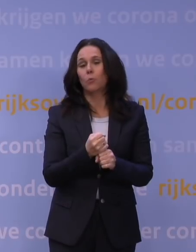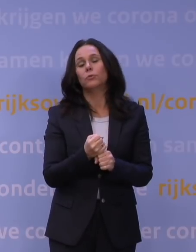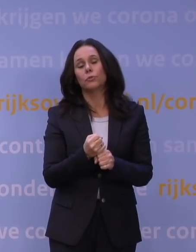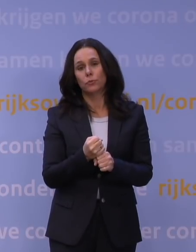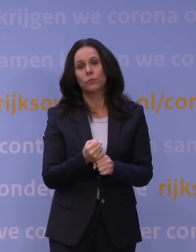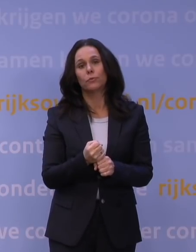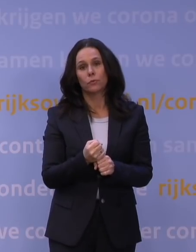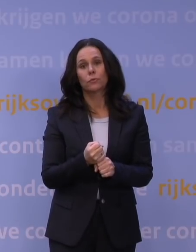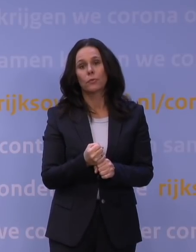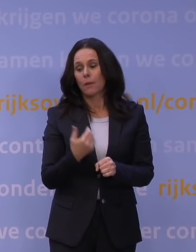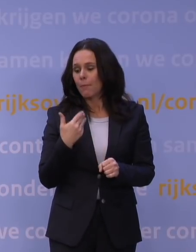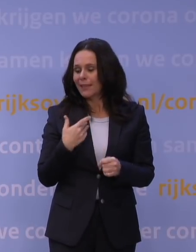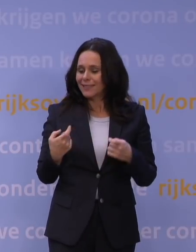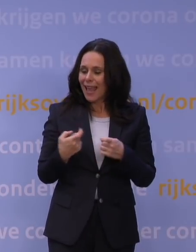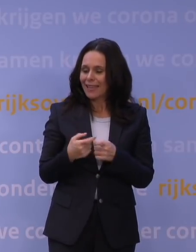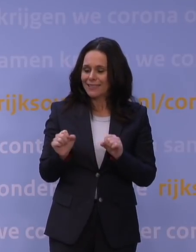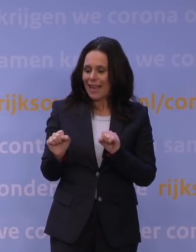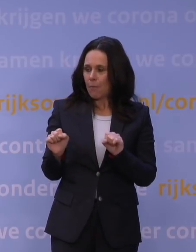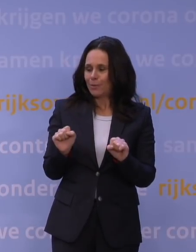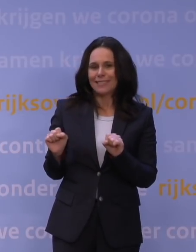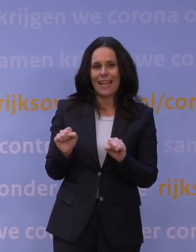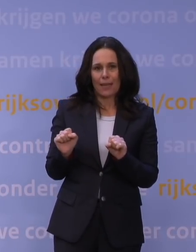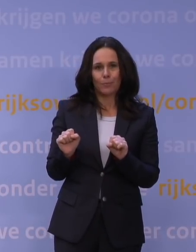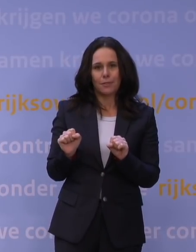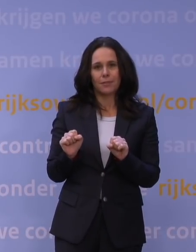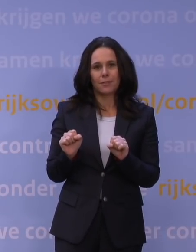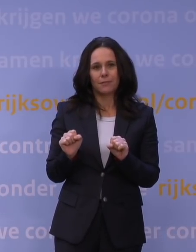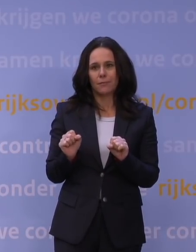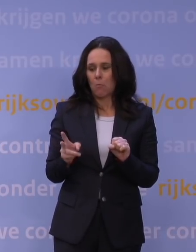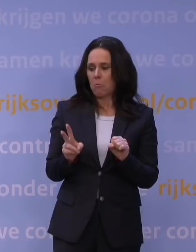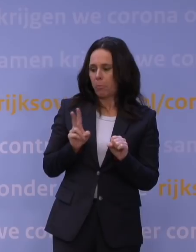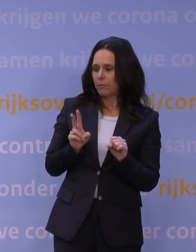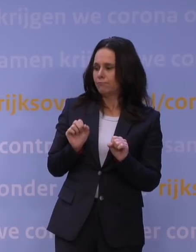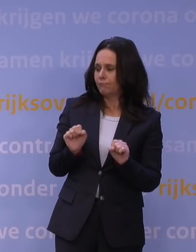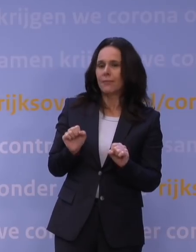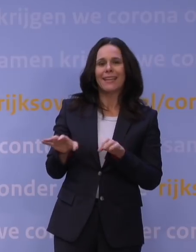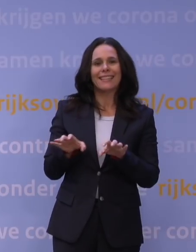om mensen weer extra bescherming te bieden tegen de risico's van deze variant. Dus dat is op zich goed nieuws.